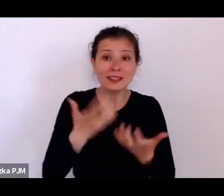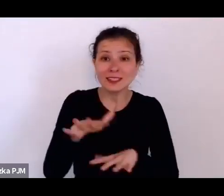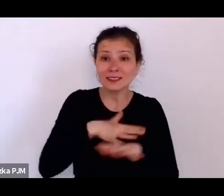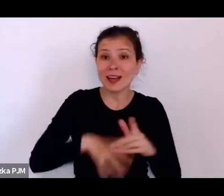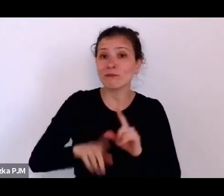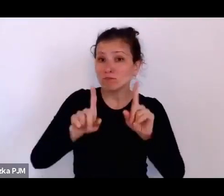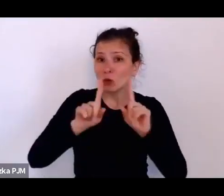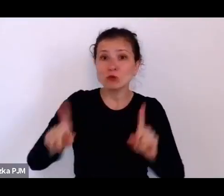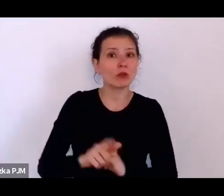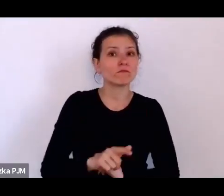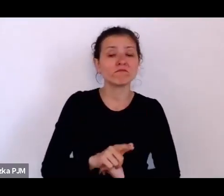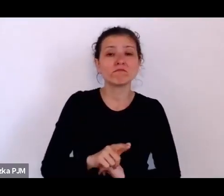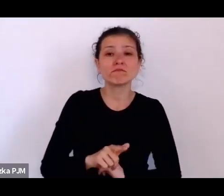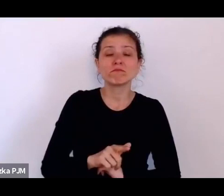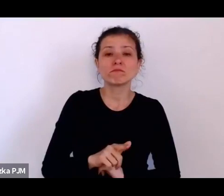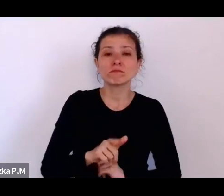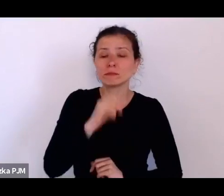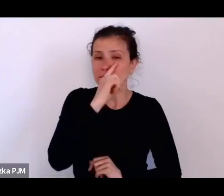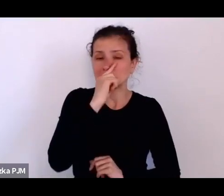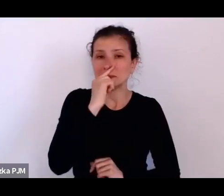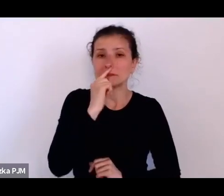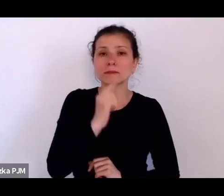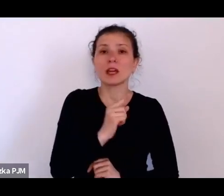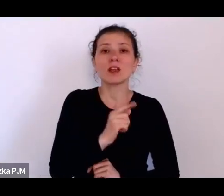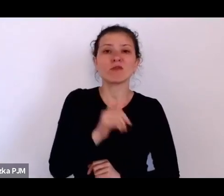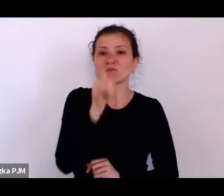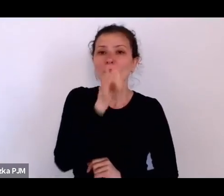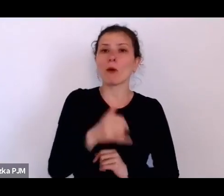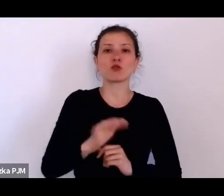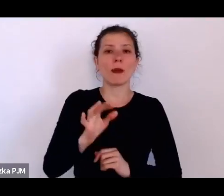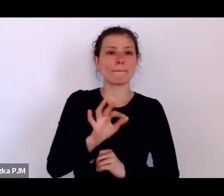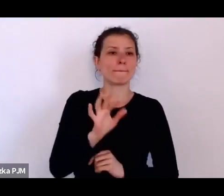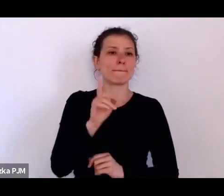Jeżeli była mężatką, nie miała możliwości uczyć w szkole publicznej.